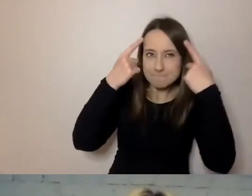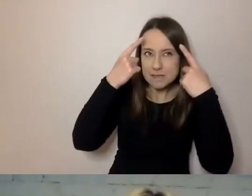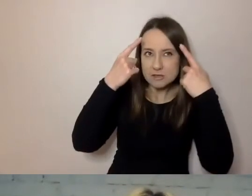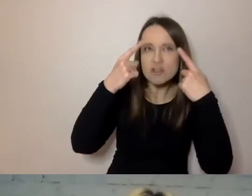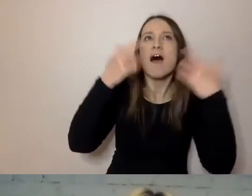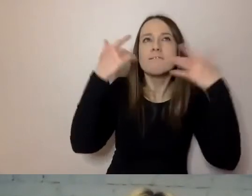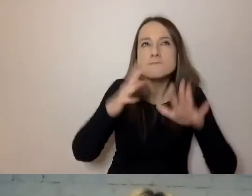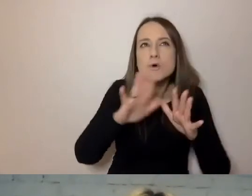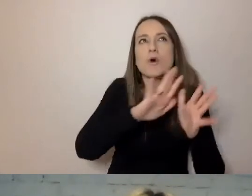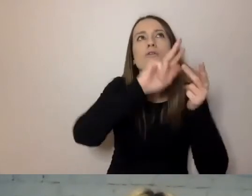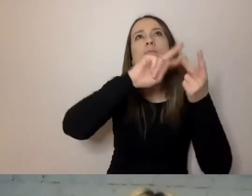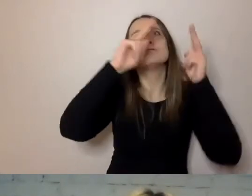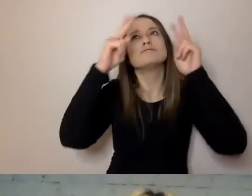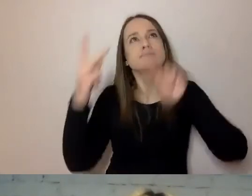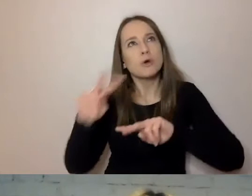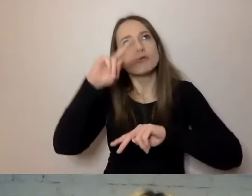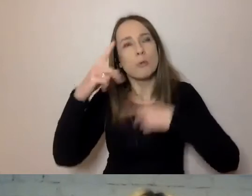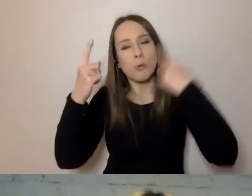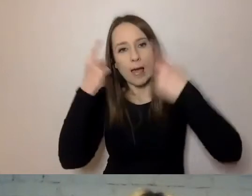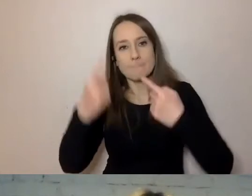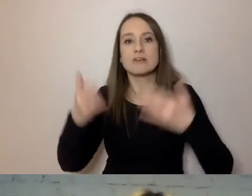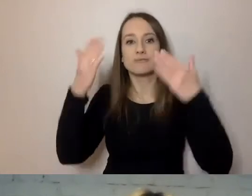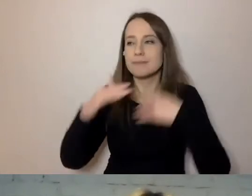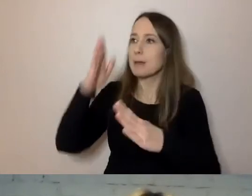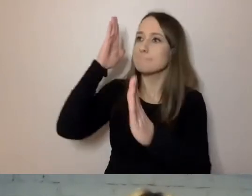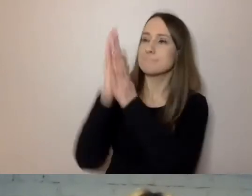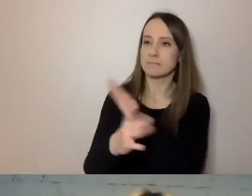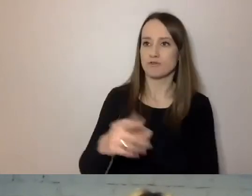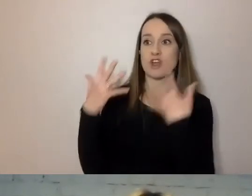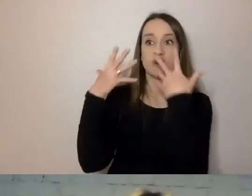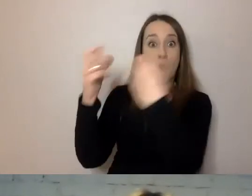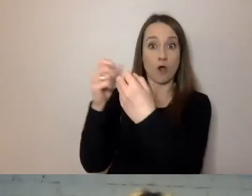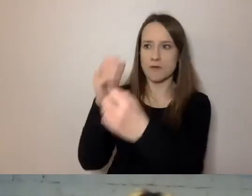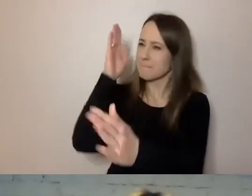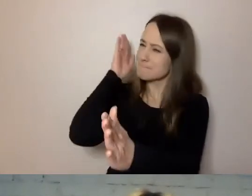Jest bezpośredni. Zwracamy się do odbiorcy. Nie boimy się powtarzać,